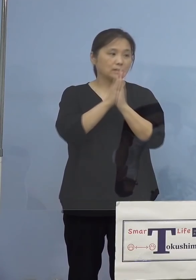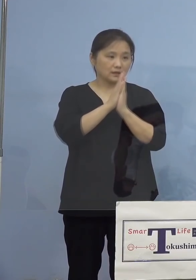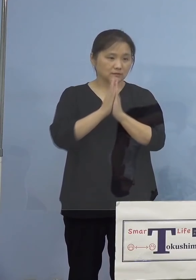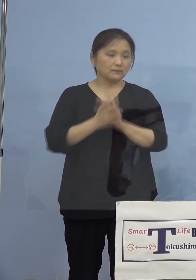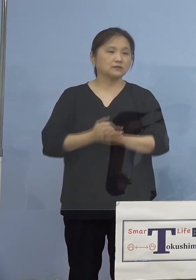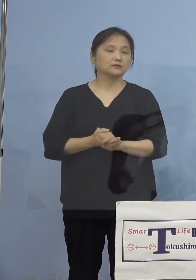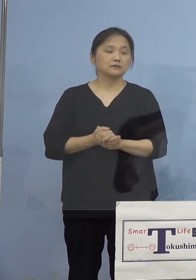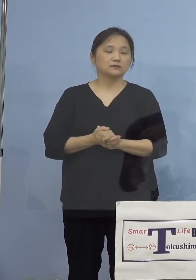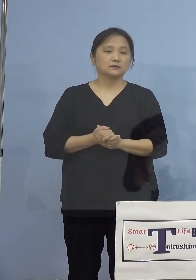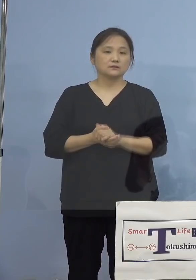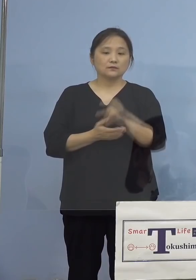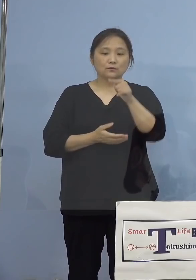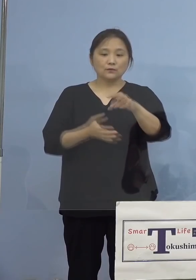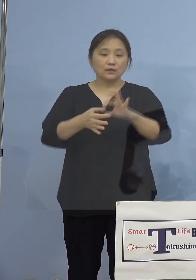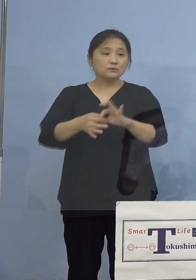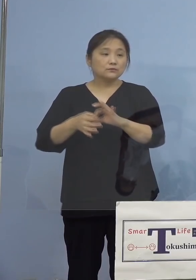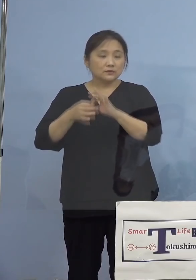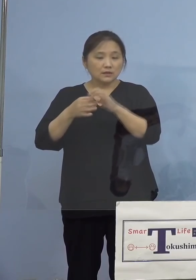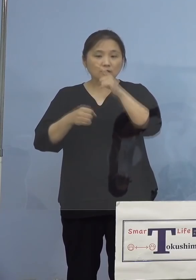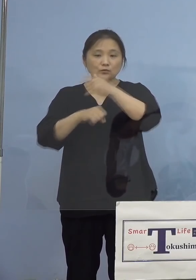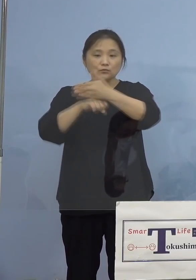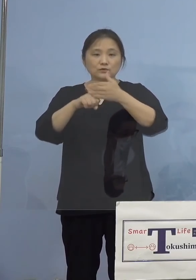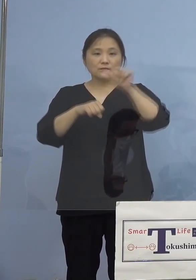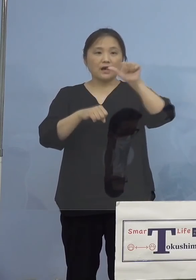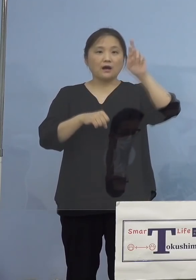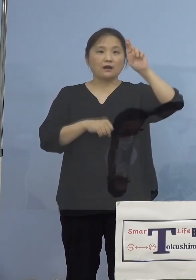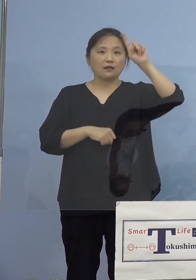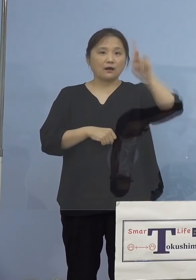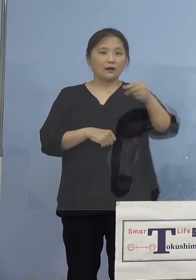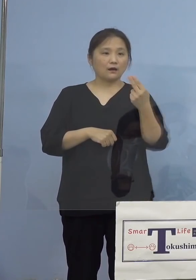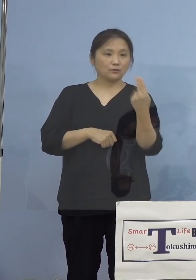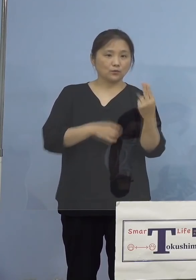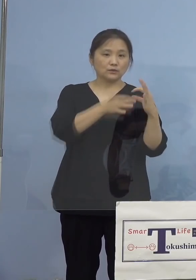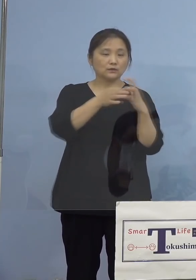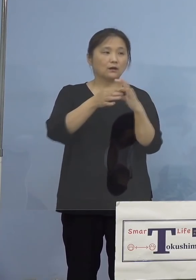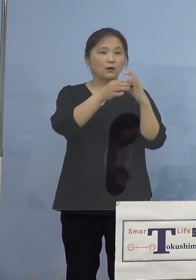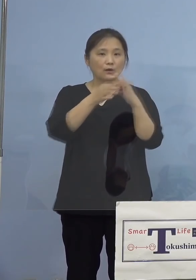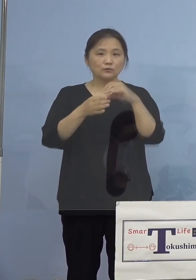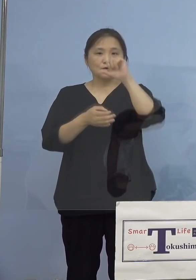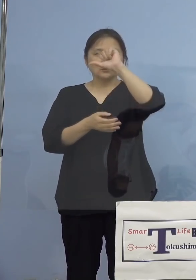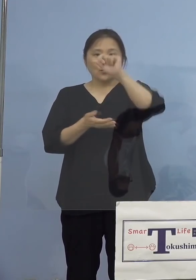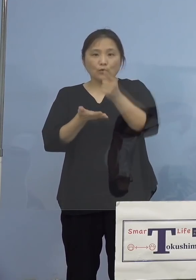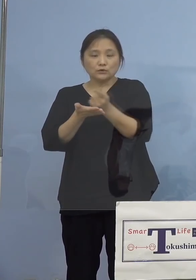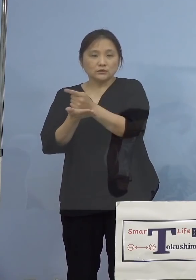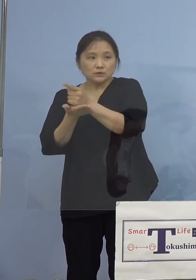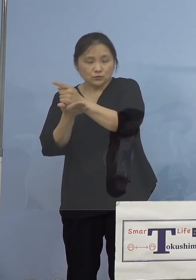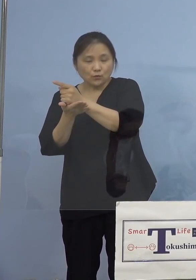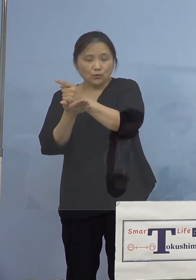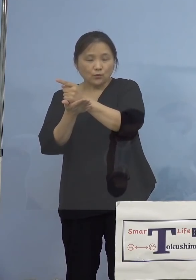これを受けまして「とくしまアラート」 にかかる5指標7項目について